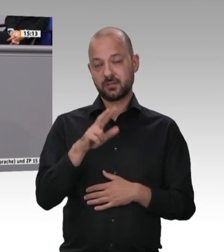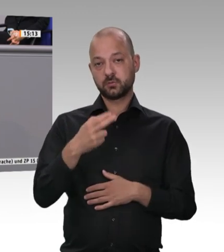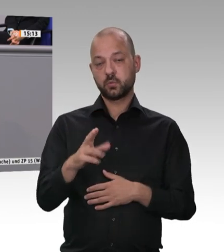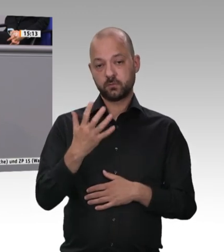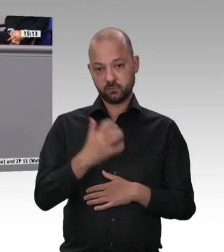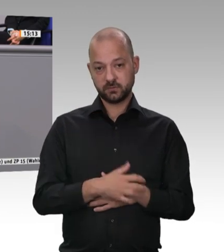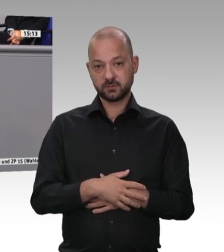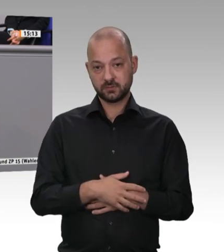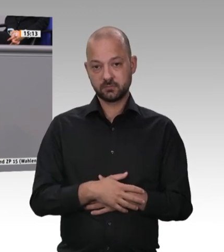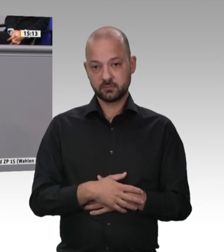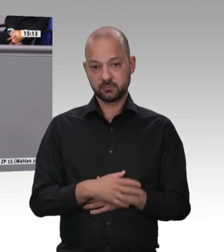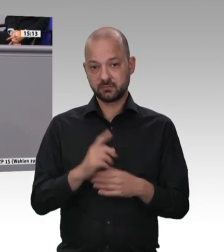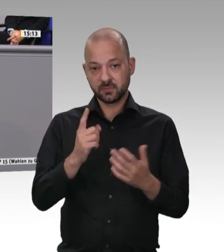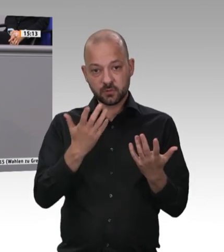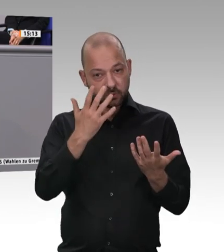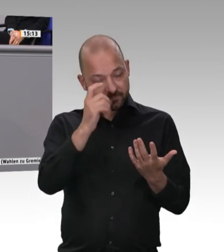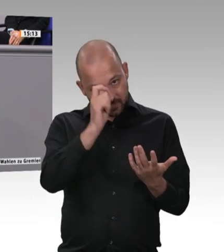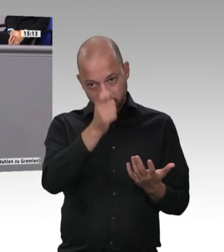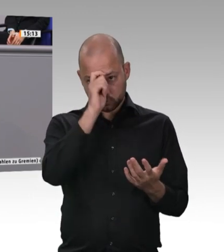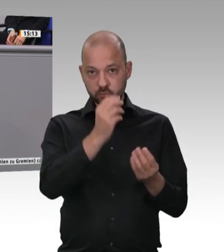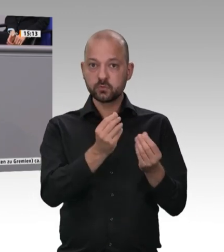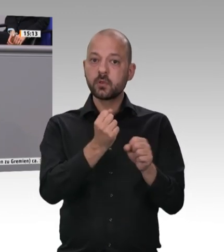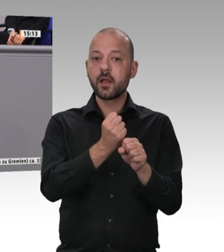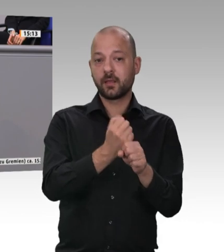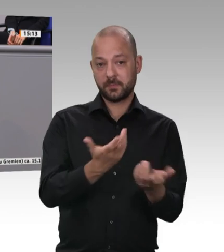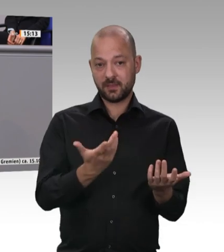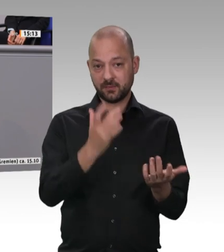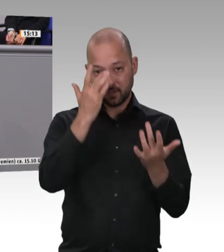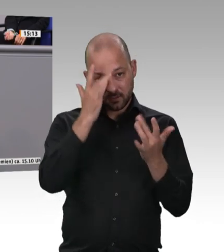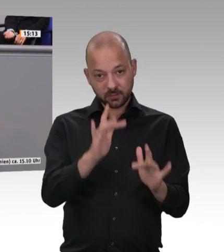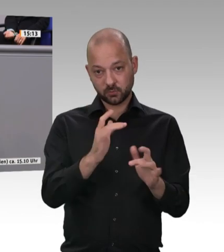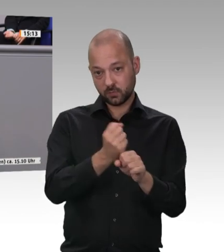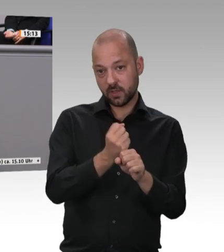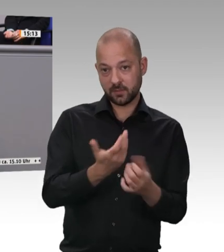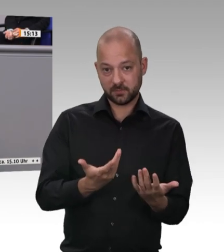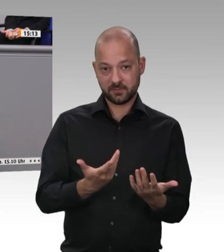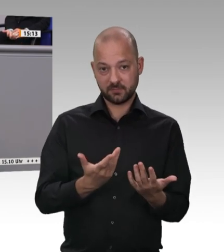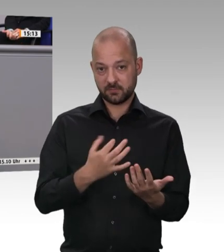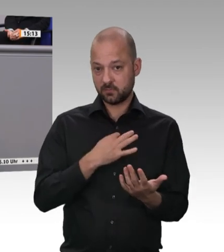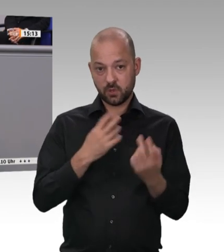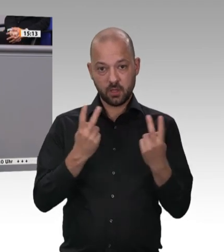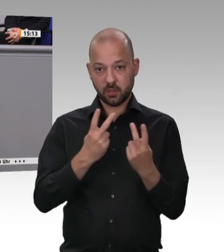wird. In dem Moment, in dem die Betriebe höhere Löhne zahlen müssen, werden sie dies über den Preis weitergeben. Die Mär, dass diese Betriebe aus diesem